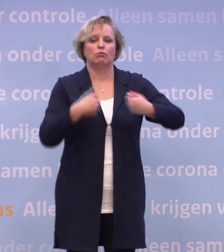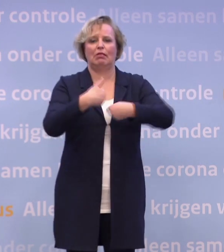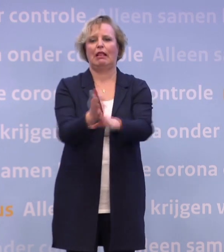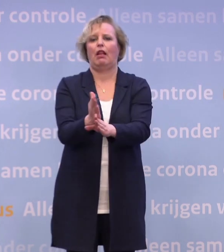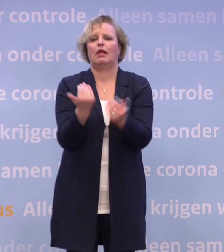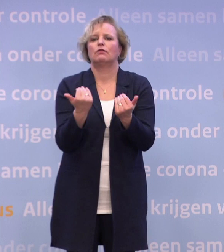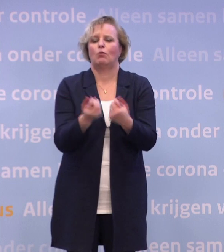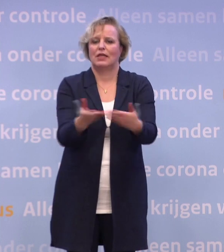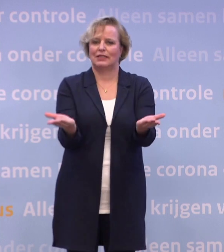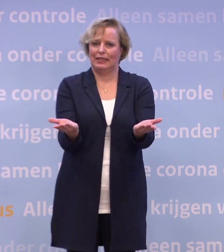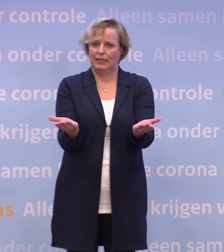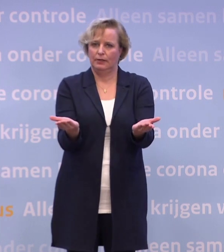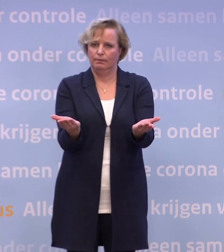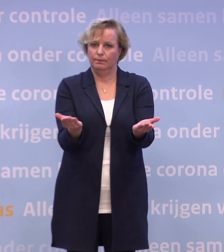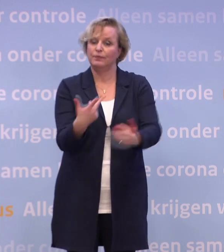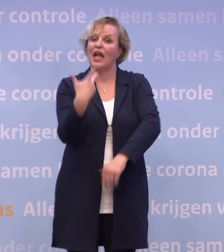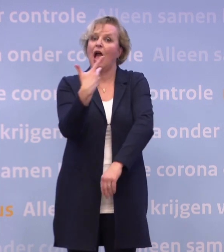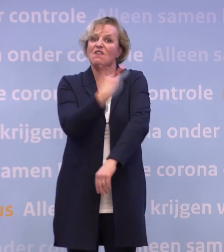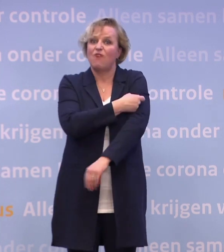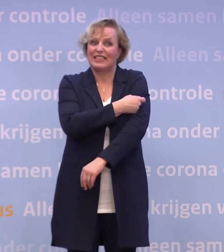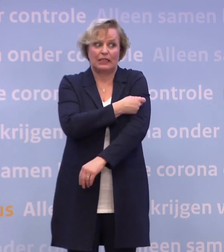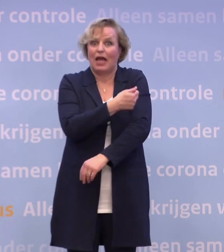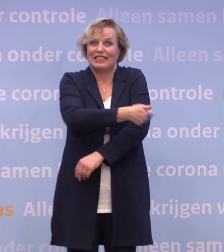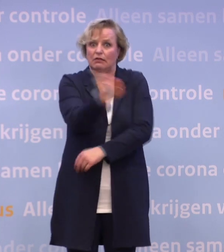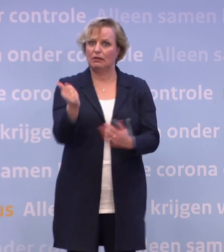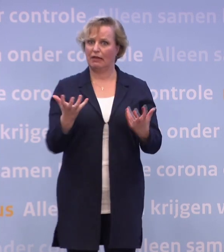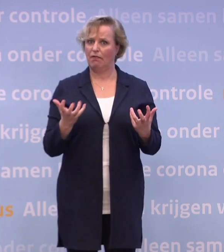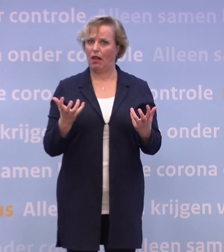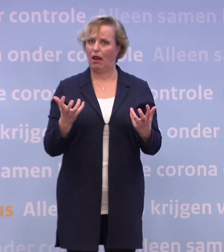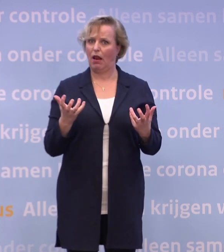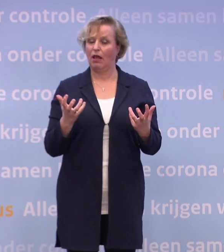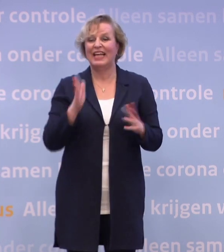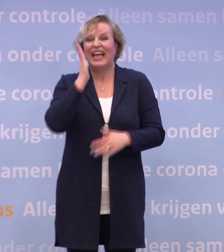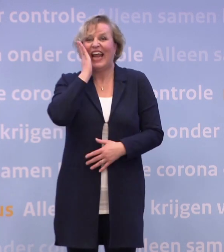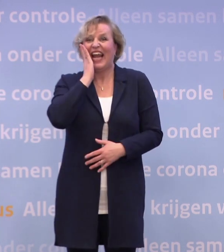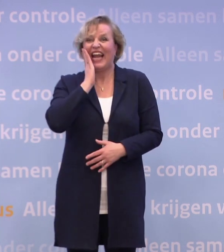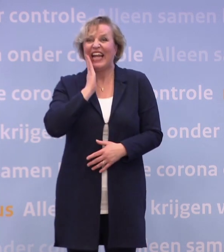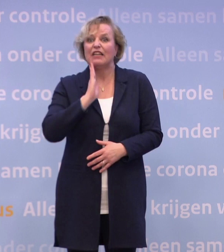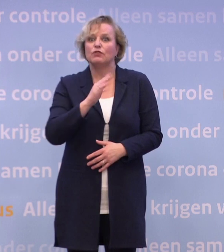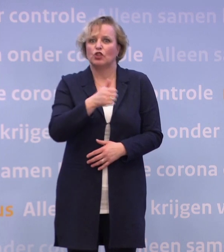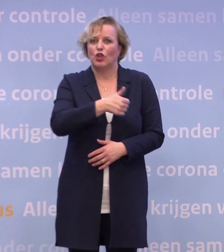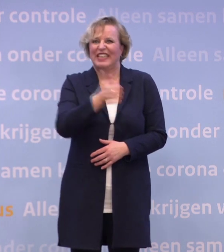En die vaccinatie, daar ziet iedereen naar uit. Het liefst zouden we allemaal, denk ik, een vakje op de kalender alvast inkleuren...